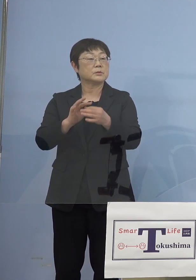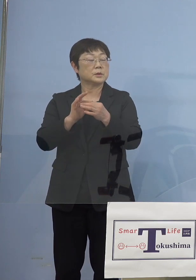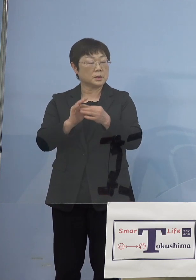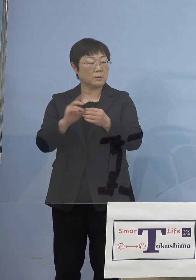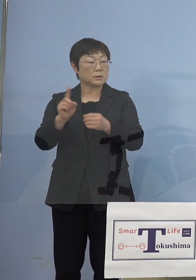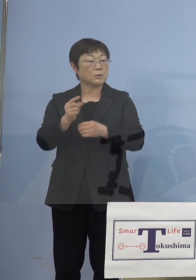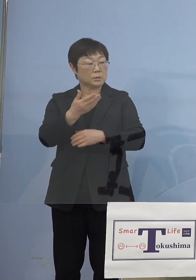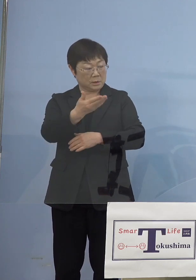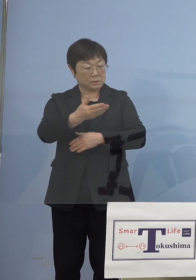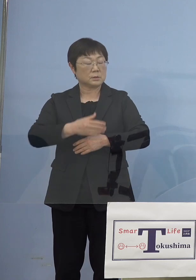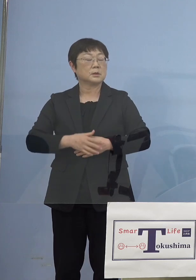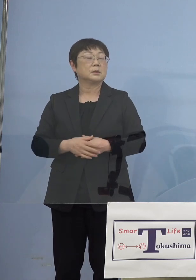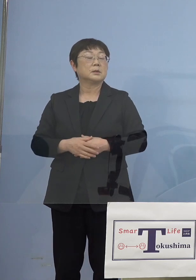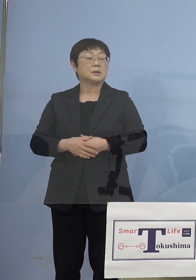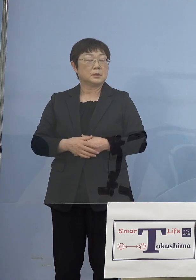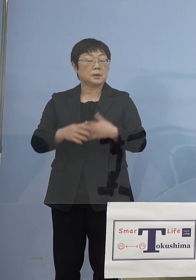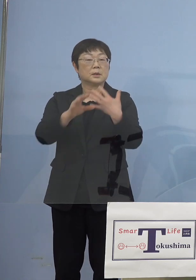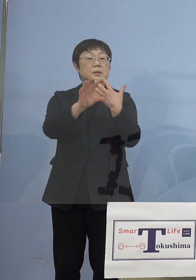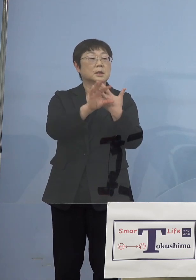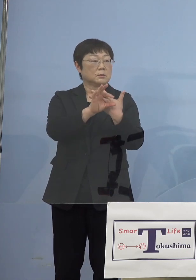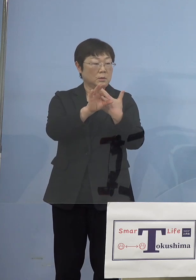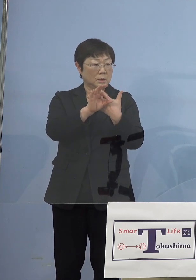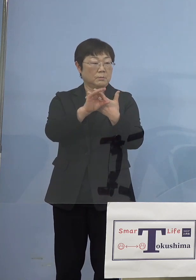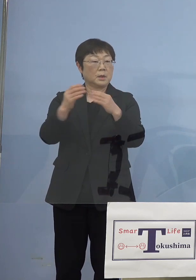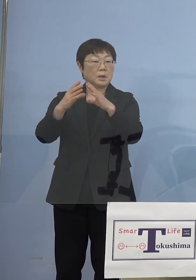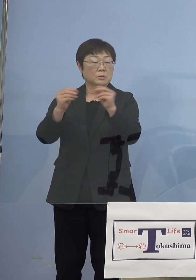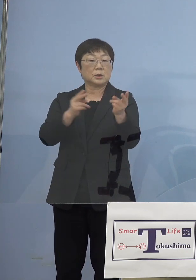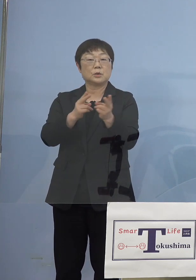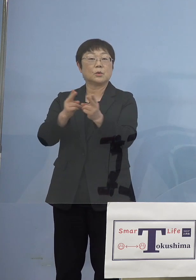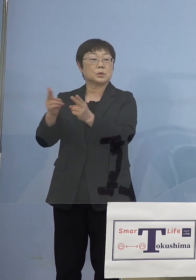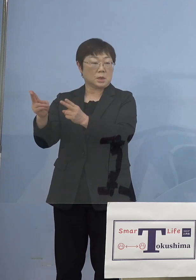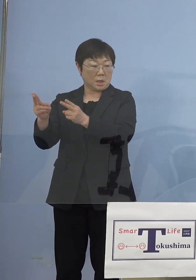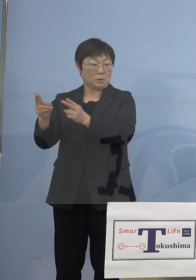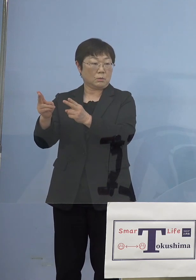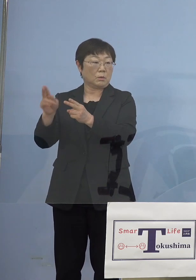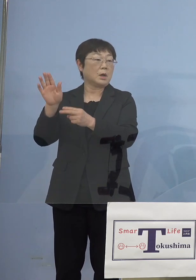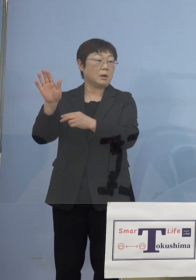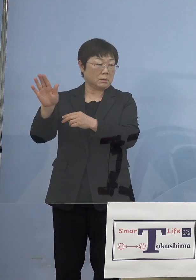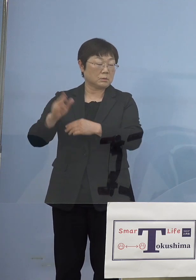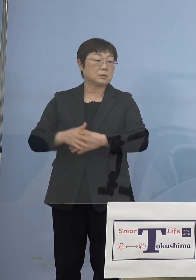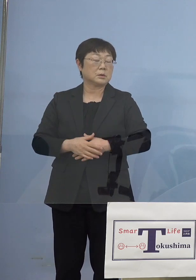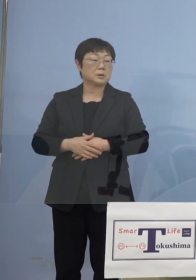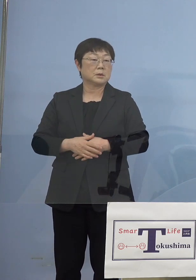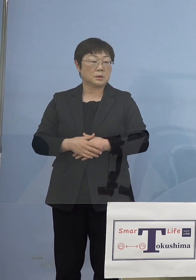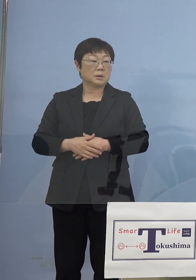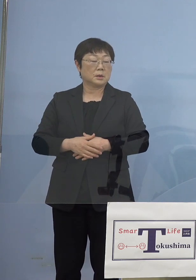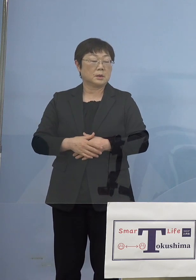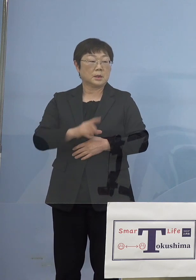（知事） 例えば今回、国の制度がいろいろ変遷してきているんです